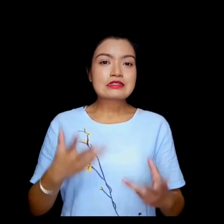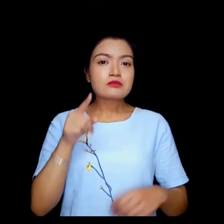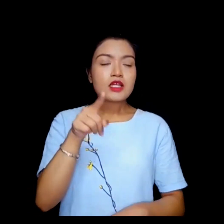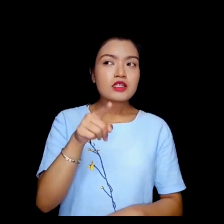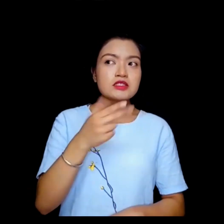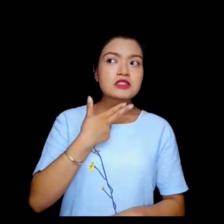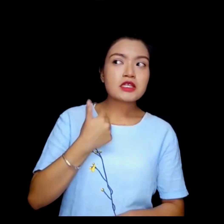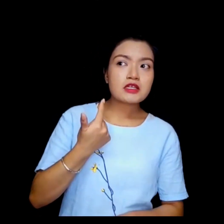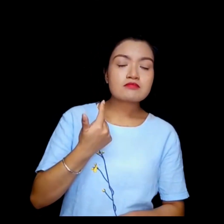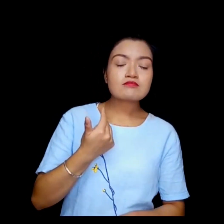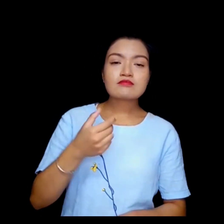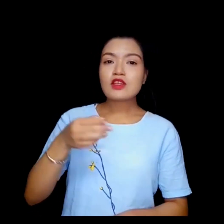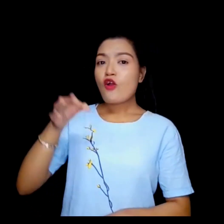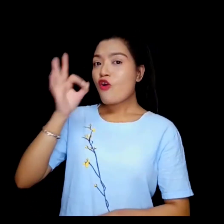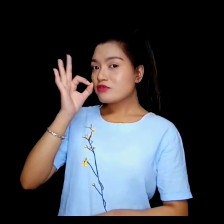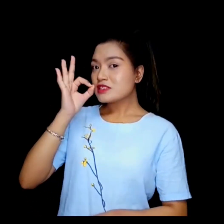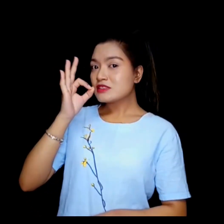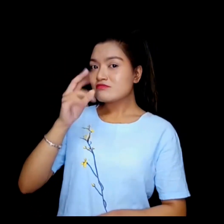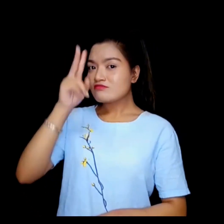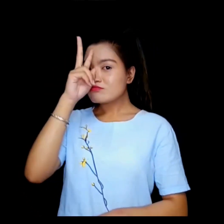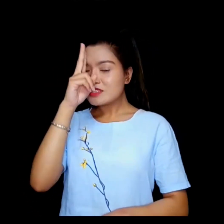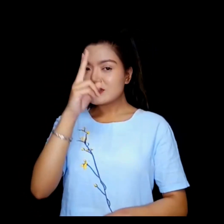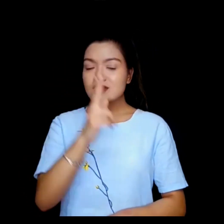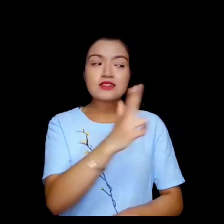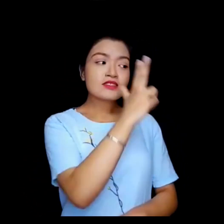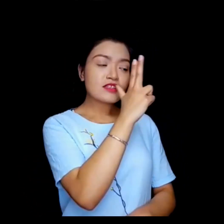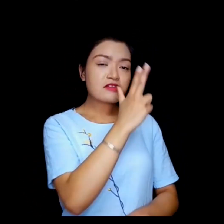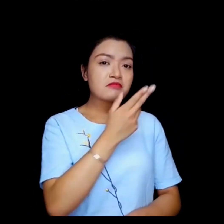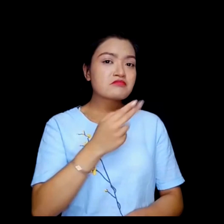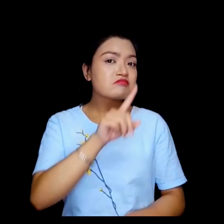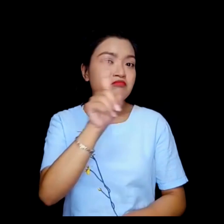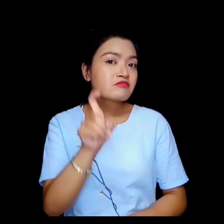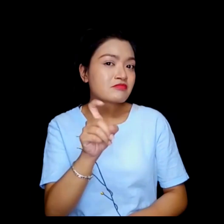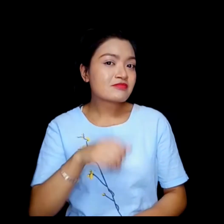तपाईलाई कफी वा चिया मन पर्छ ?